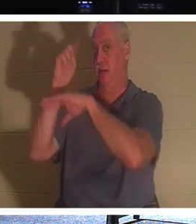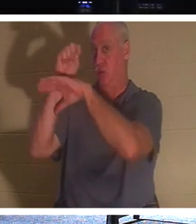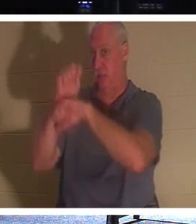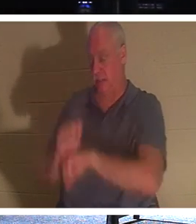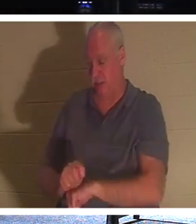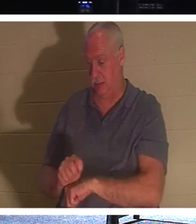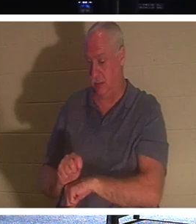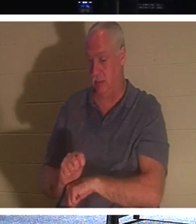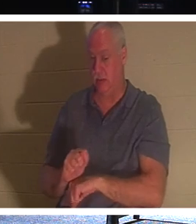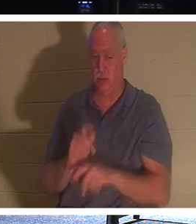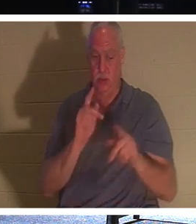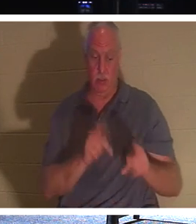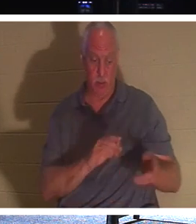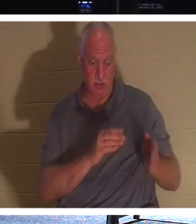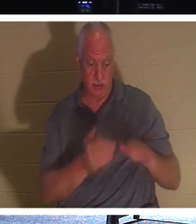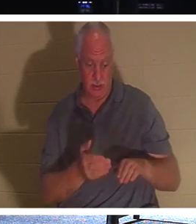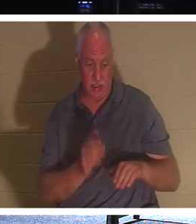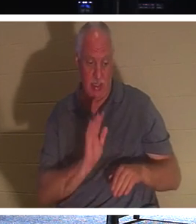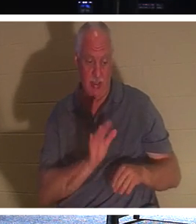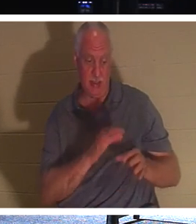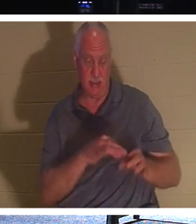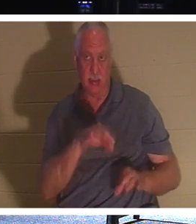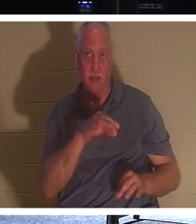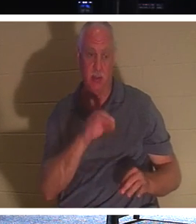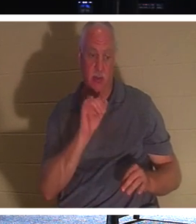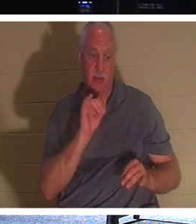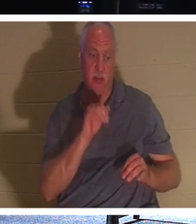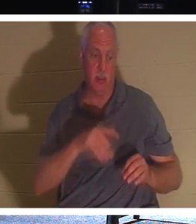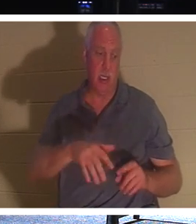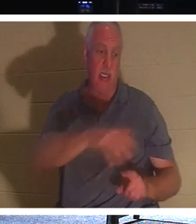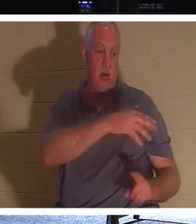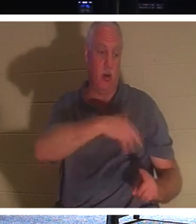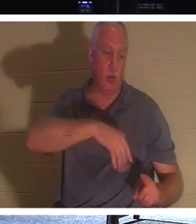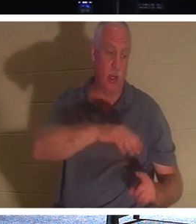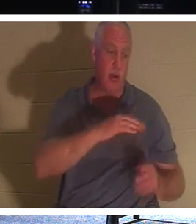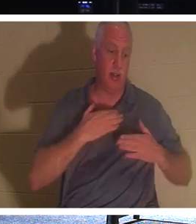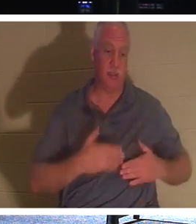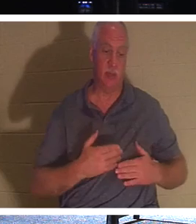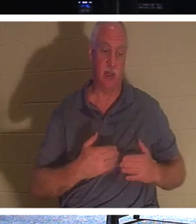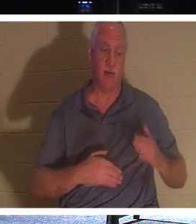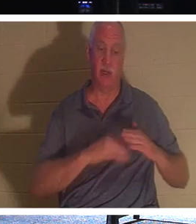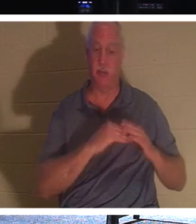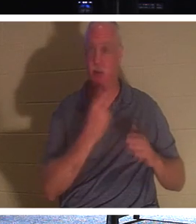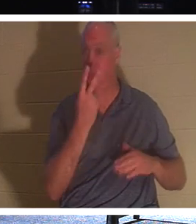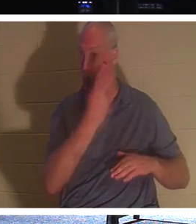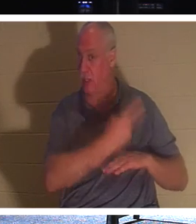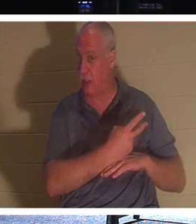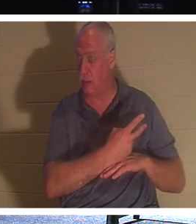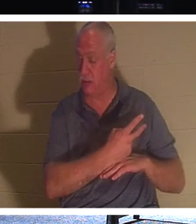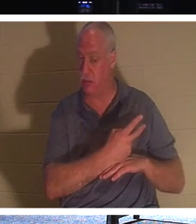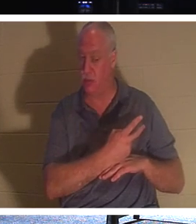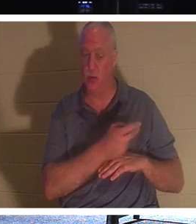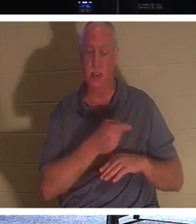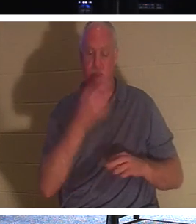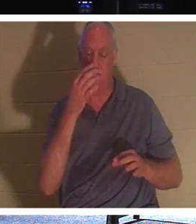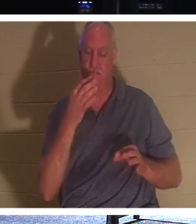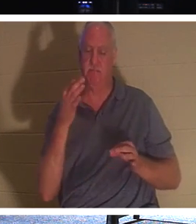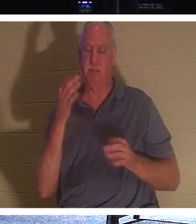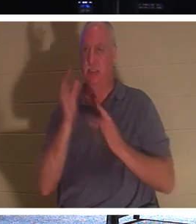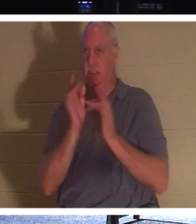son esprit restait suspendu autour de son corps pendant jusqu'à deux jours. Il a donc attendu délibérément trois